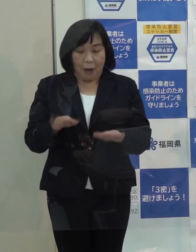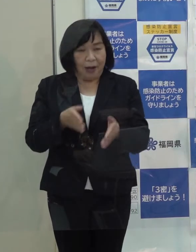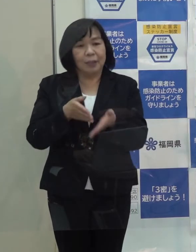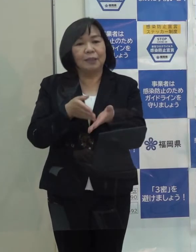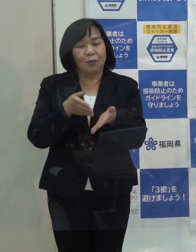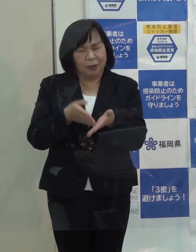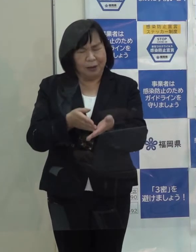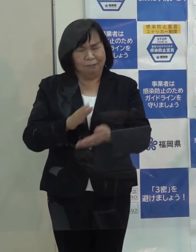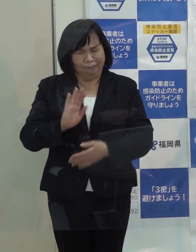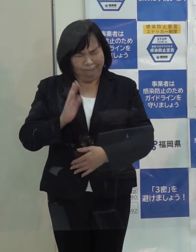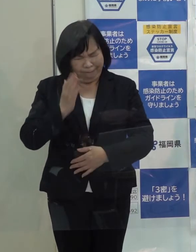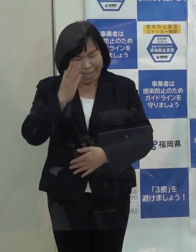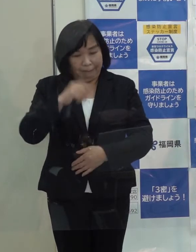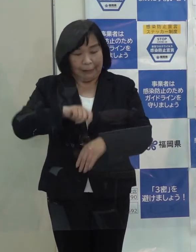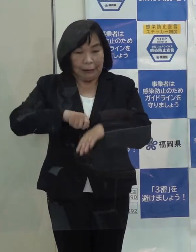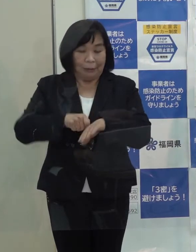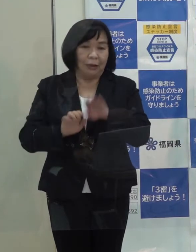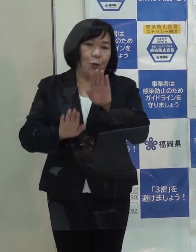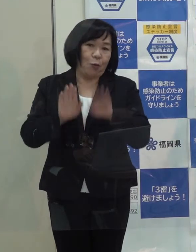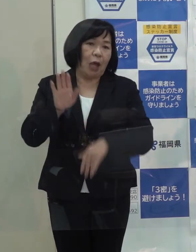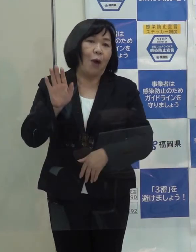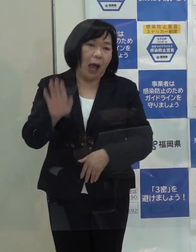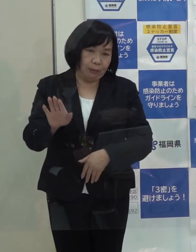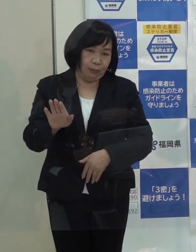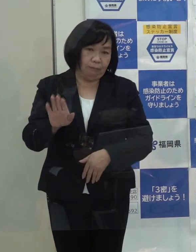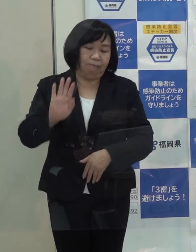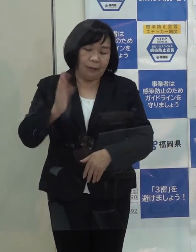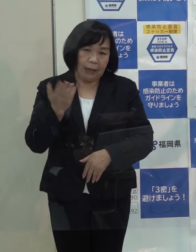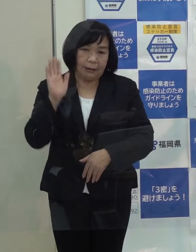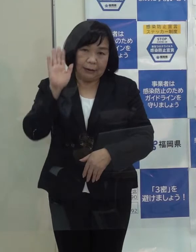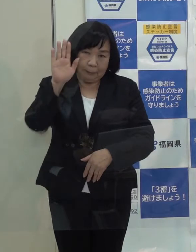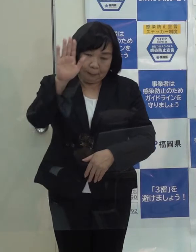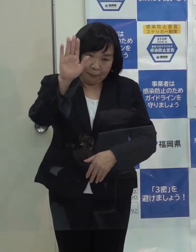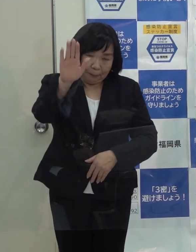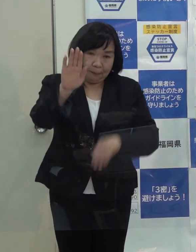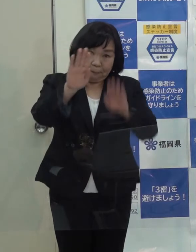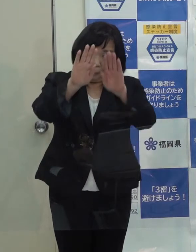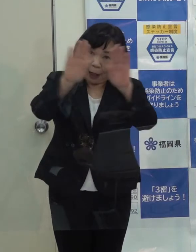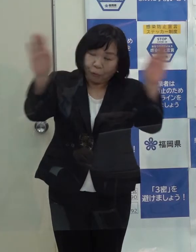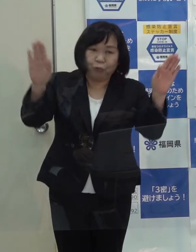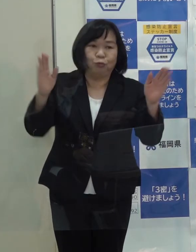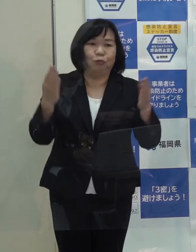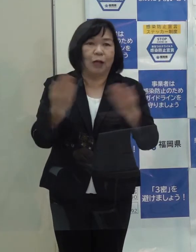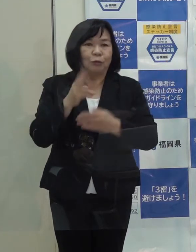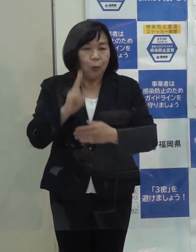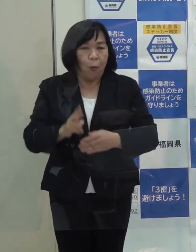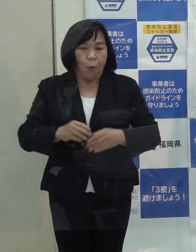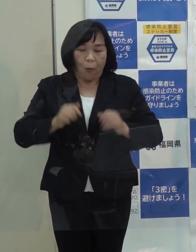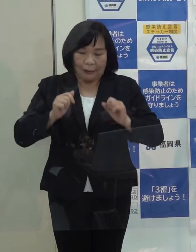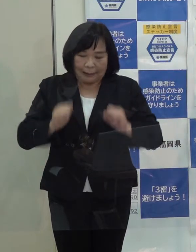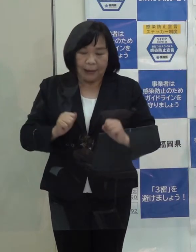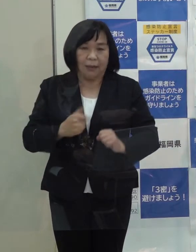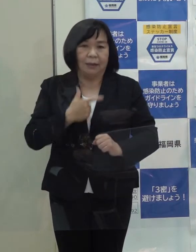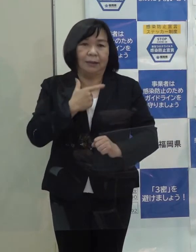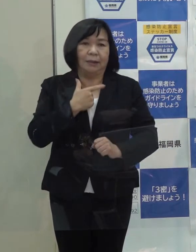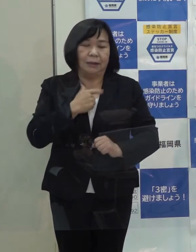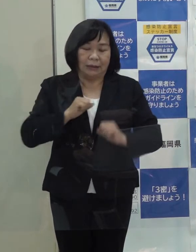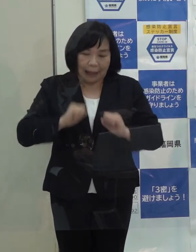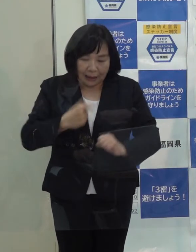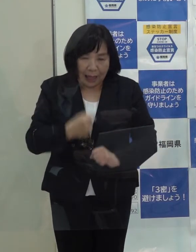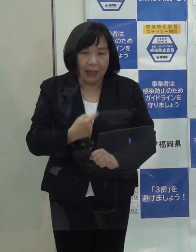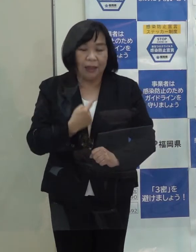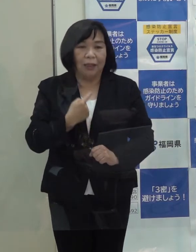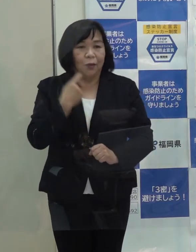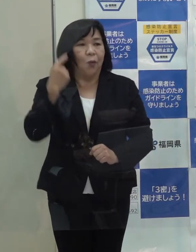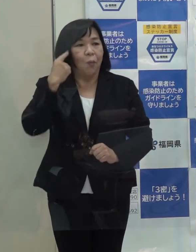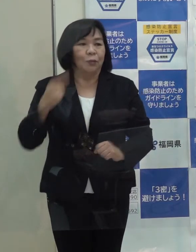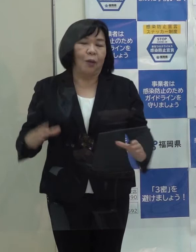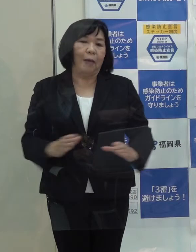なかなか厳しい状況ですが 将来に展望を開くようなことをしっかりやっていくというふうに総括をしたいと思っています